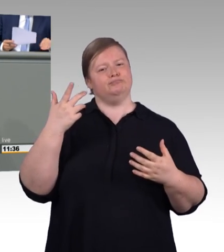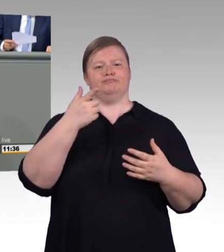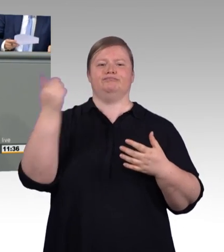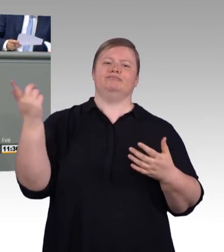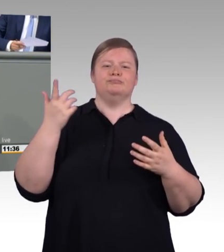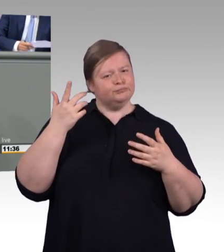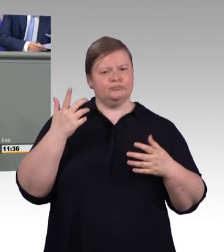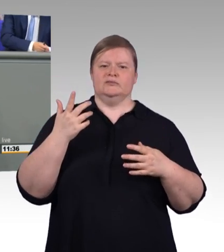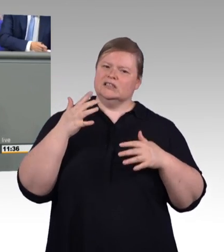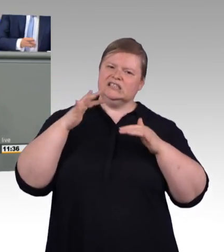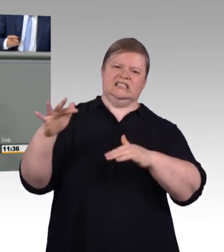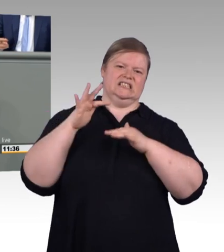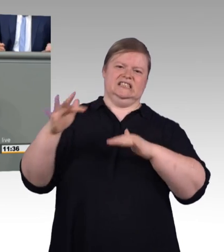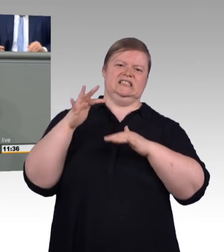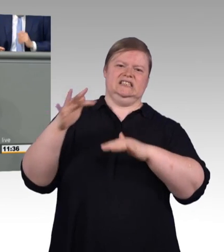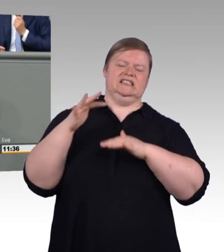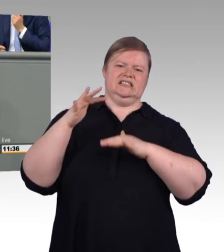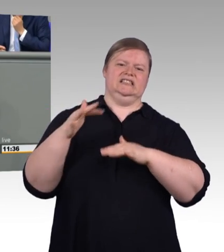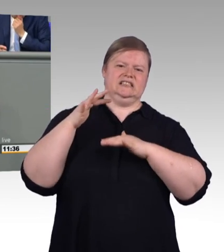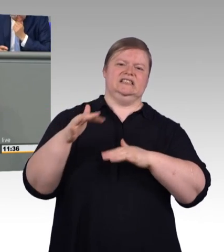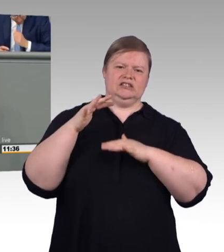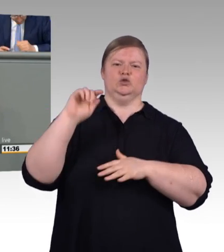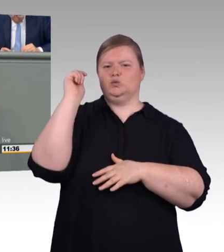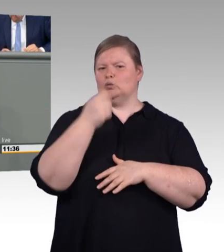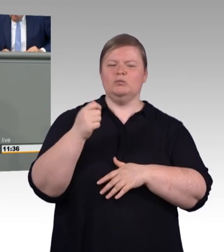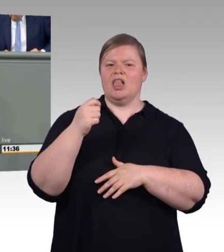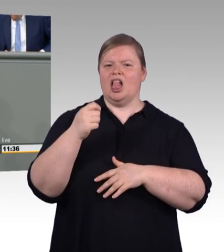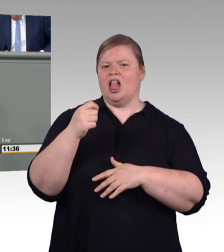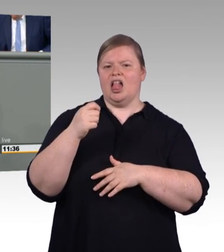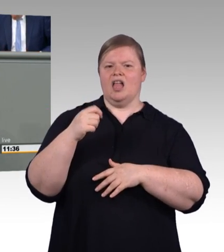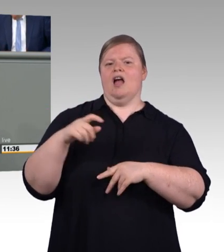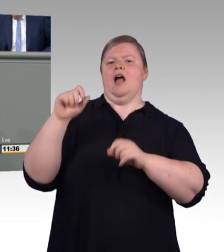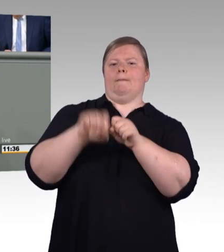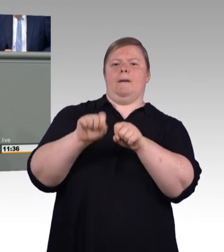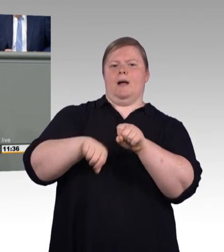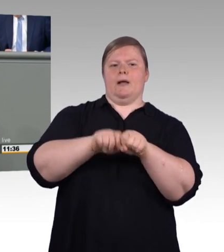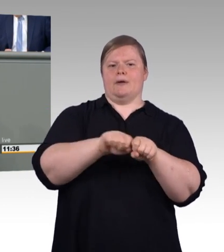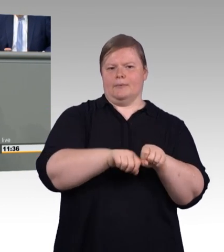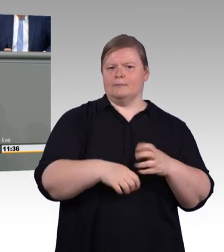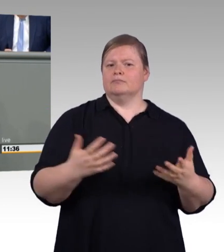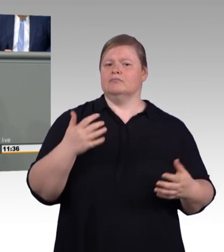Wir brauchen mehr fertige Meister und weniger gescheiterte Master, meine sehr geehrten Damen und Herren.